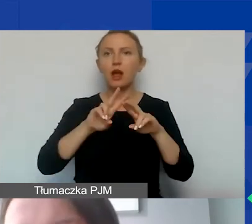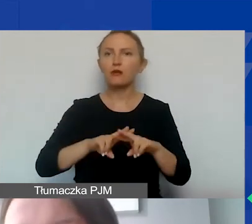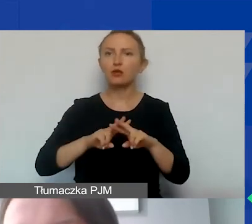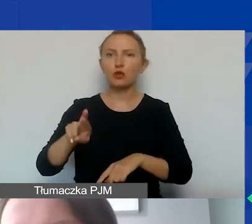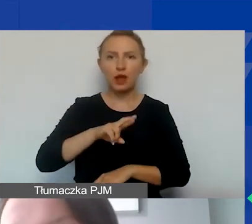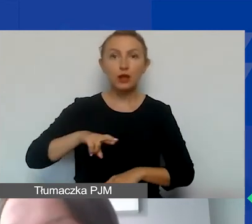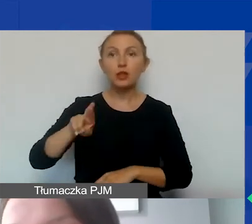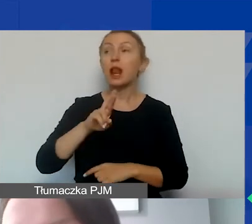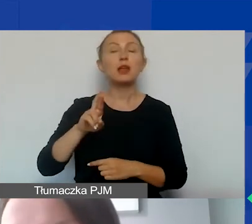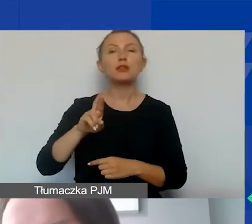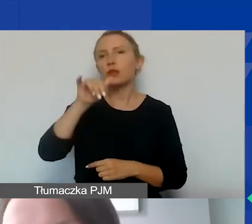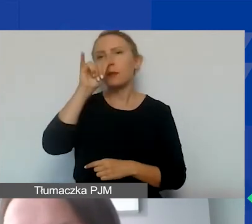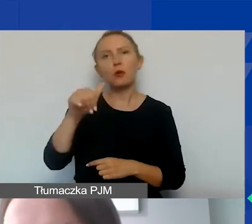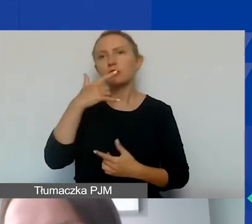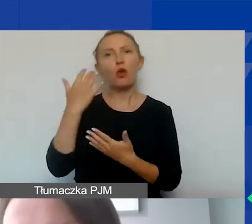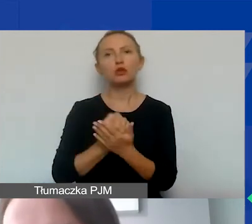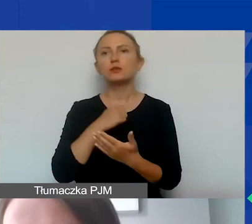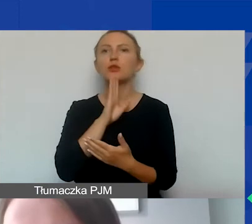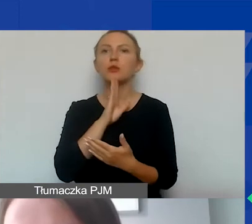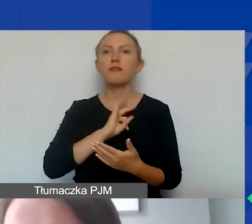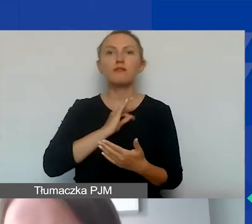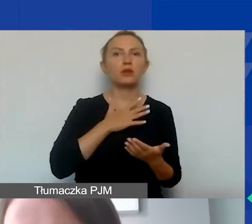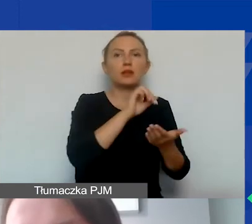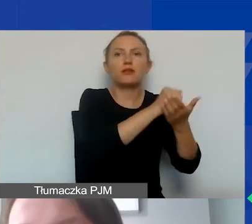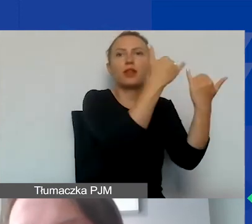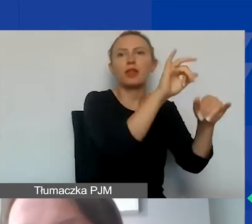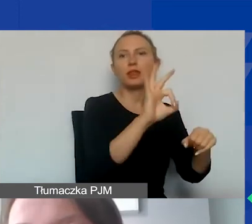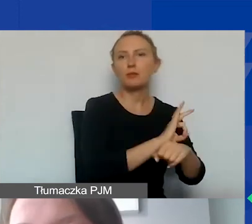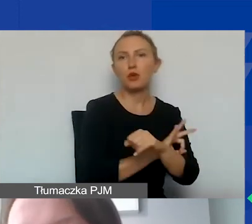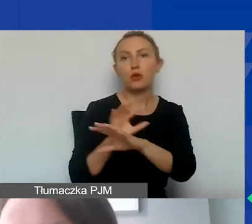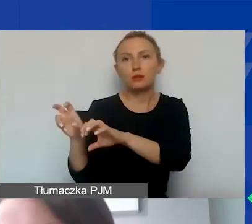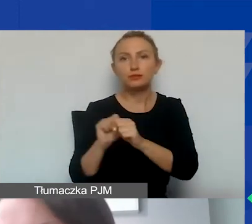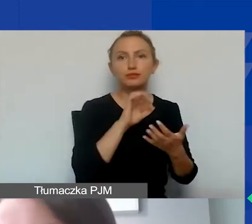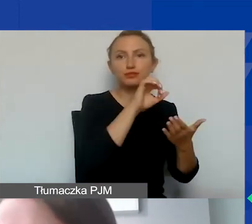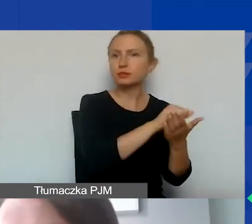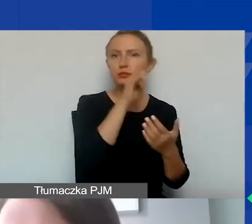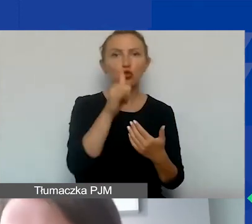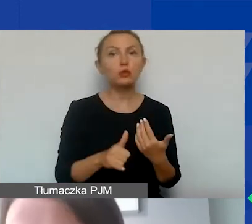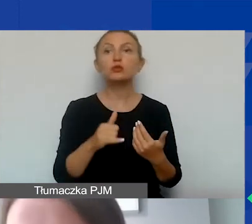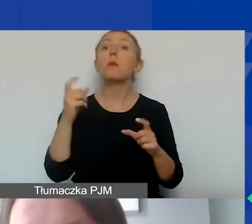nie mogą być wykorzystywane jako wkład własny w innych projektach. Tutaj Państwa-Darczyńcy zastrzegły sobie to,